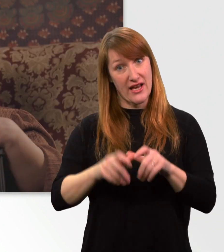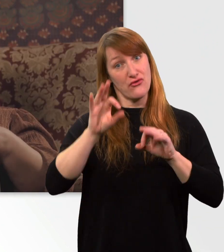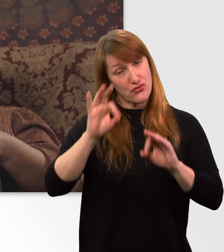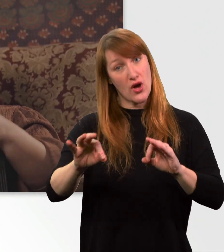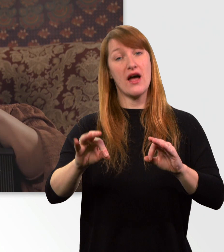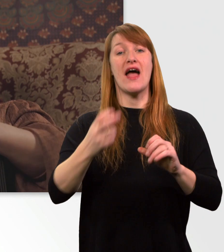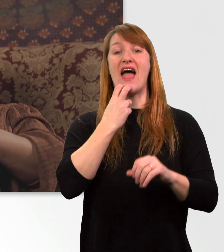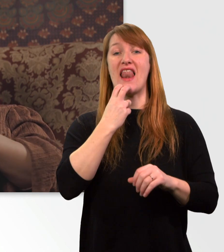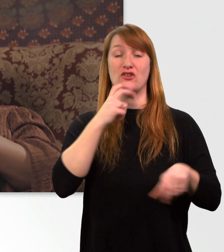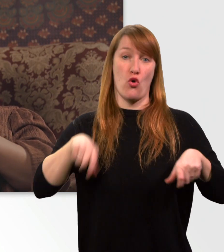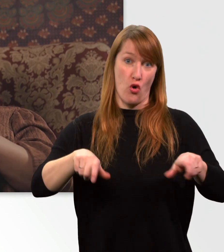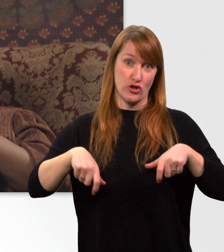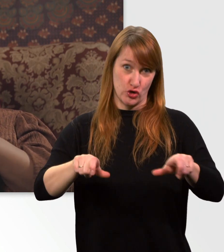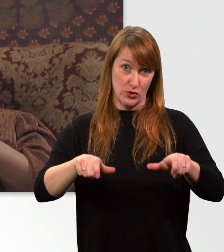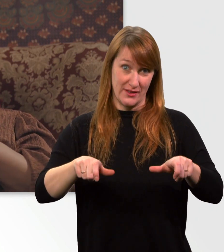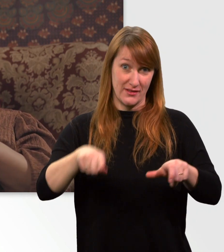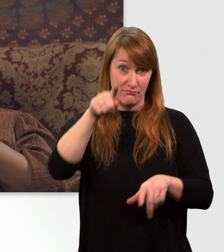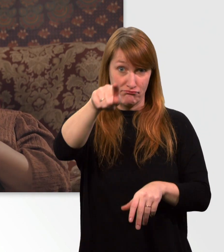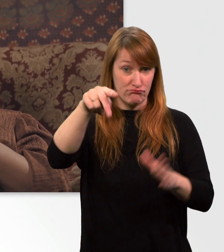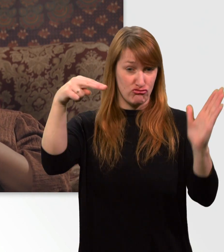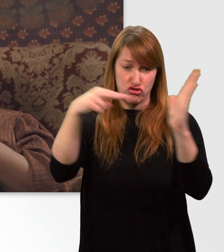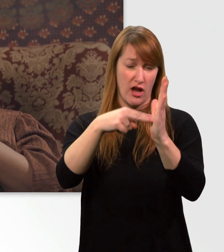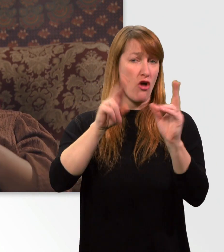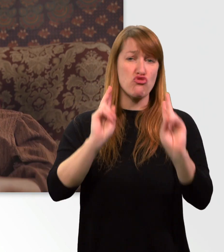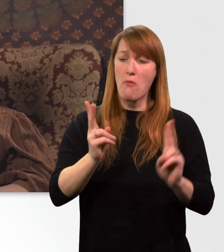Mit diesem Stecker kann ich ganz normal an die Steckdose.